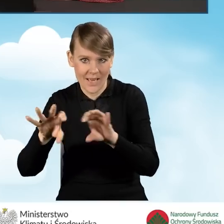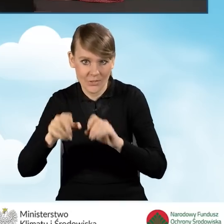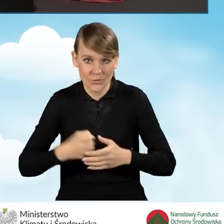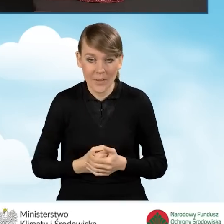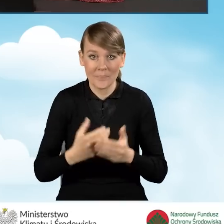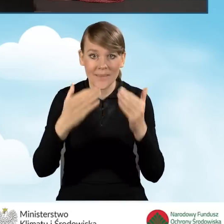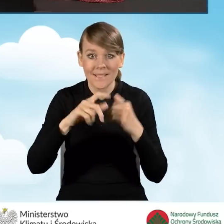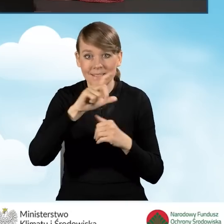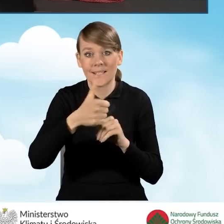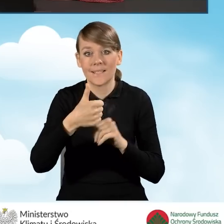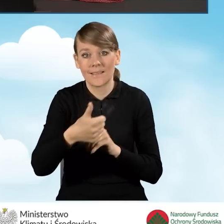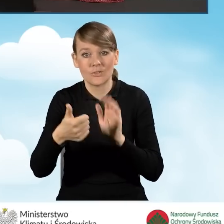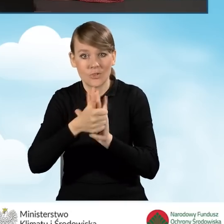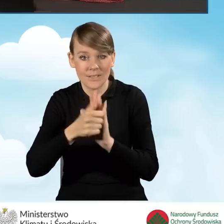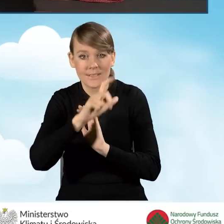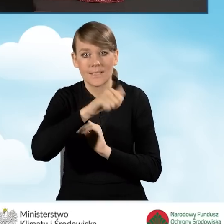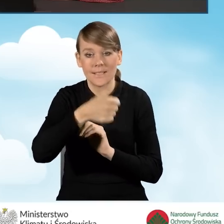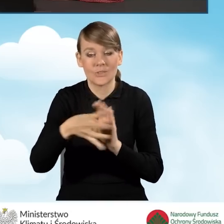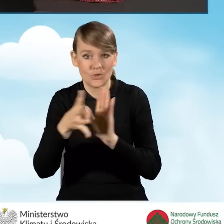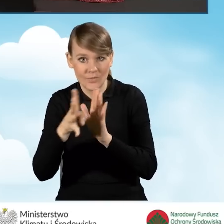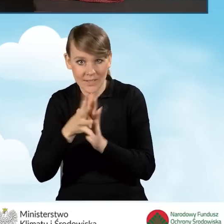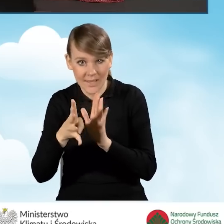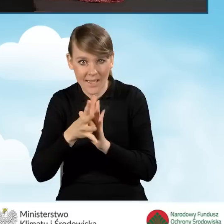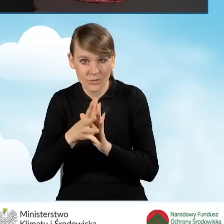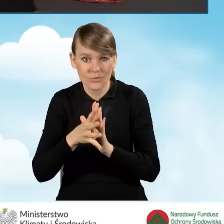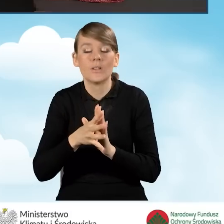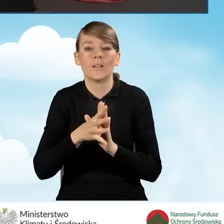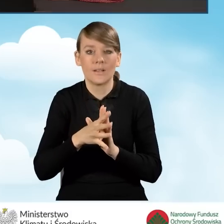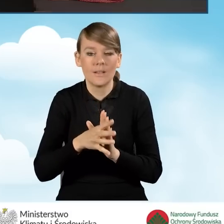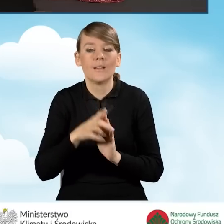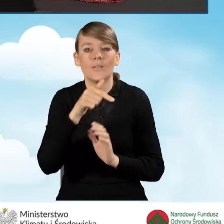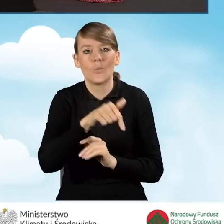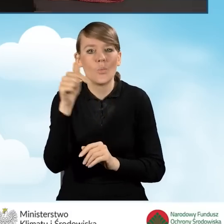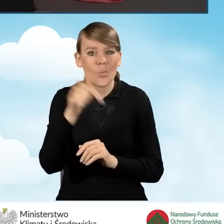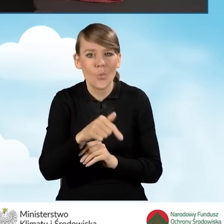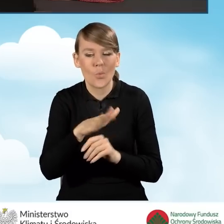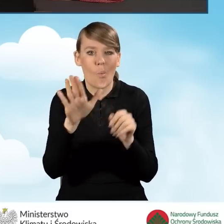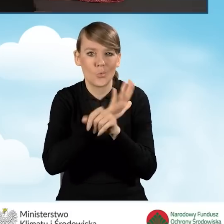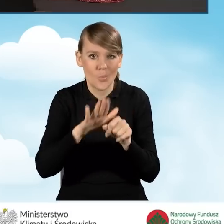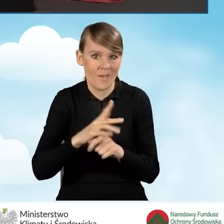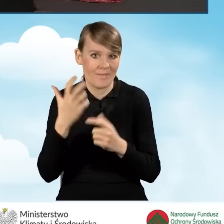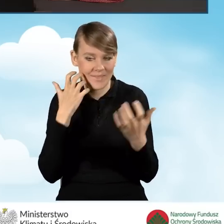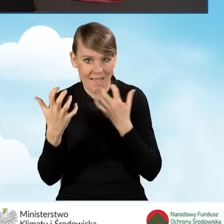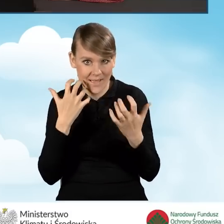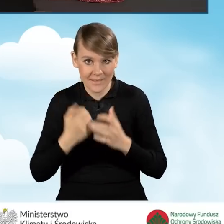Natomiast w polach C1.16 C1.19 należy uzupełnić dane w sytuacji,